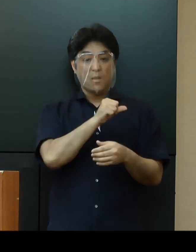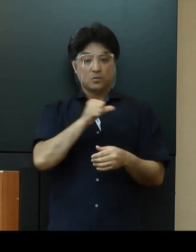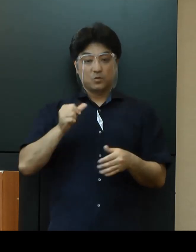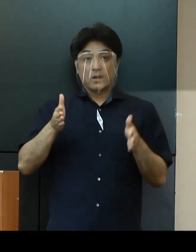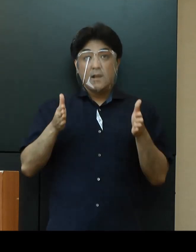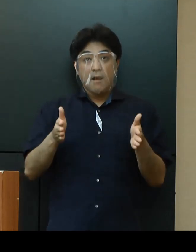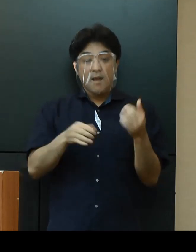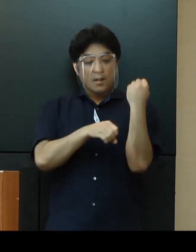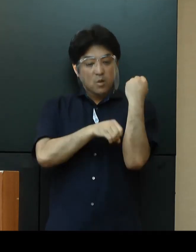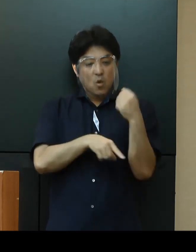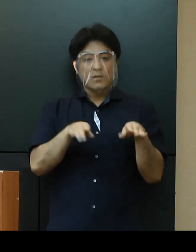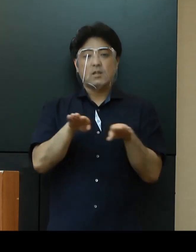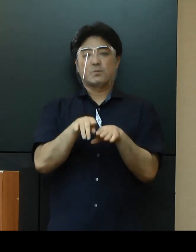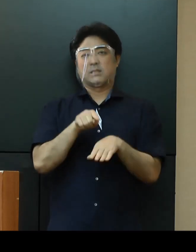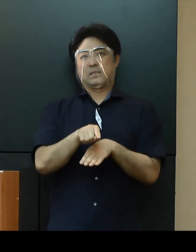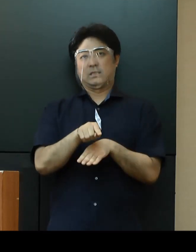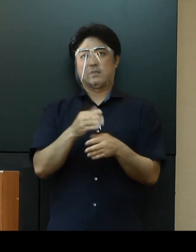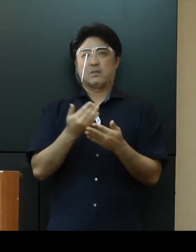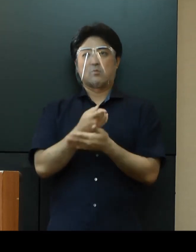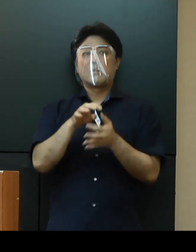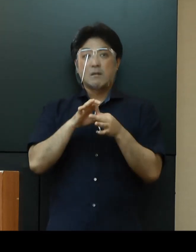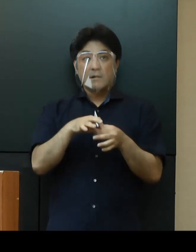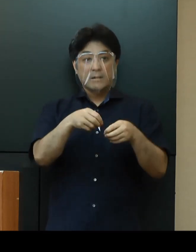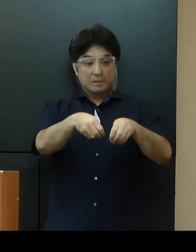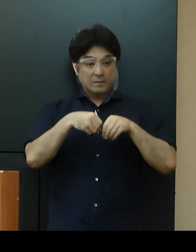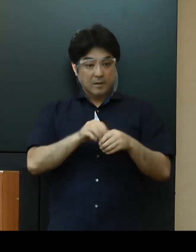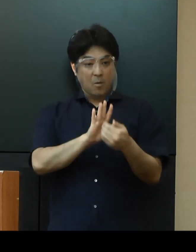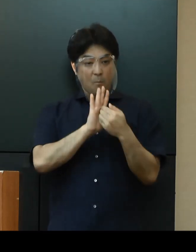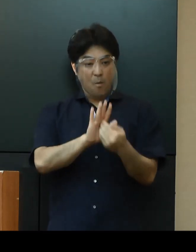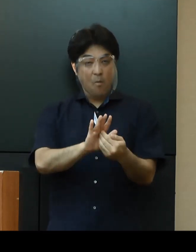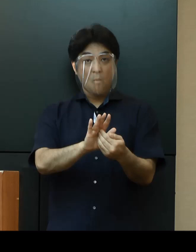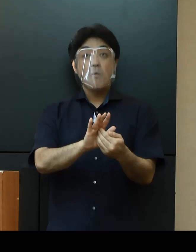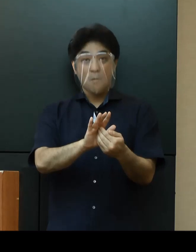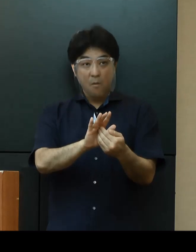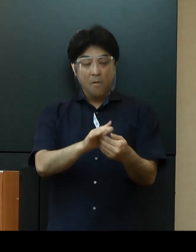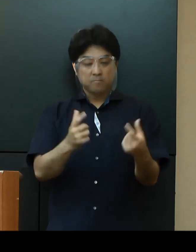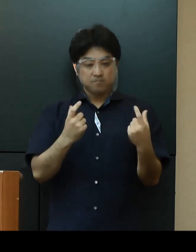引き続き感染症対策を徹底した上で教育活動を継続いたします